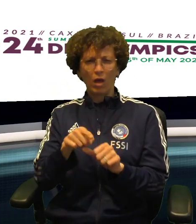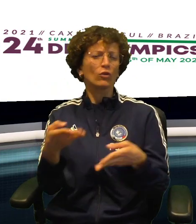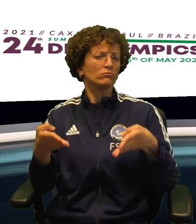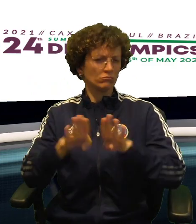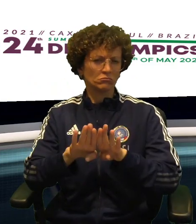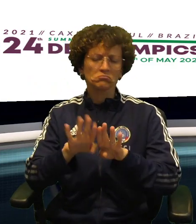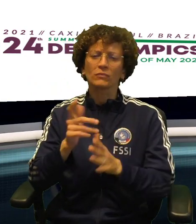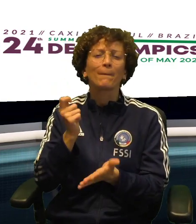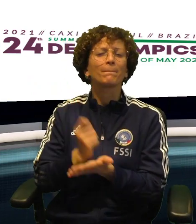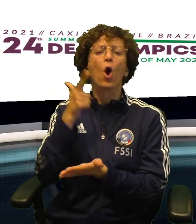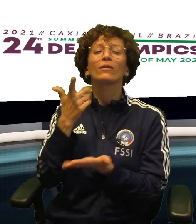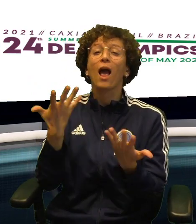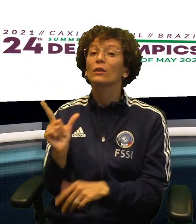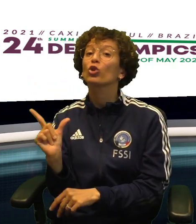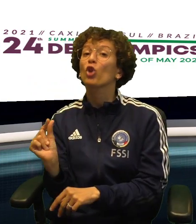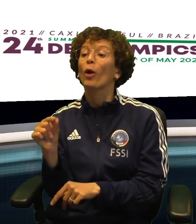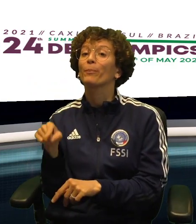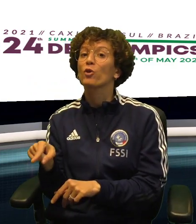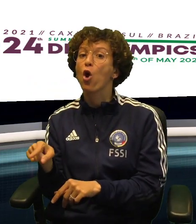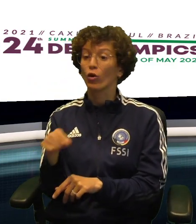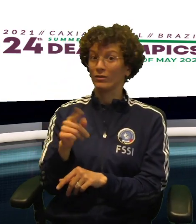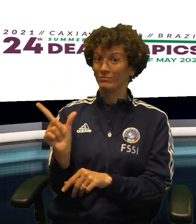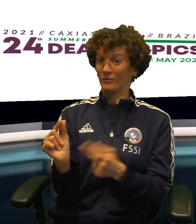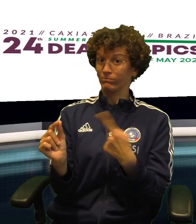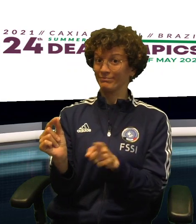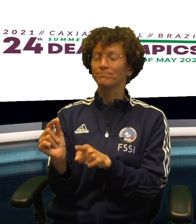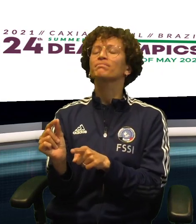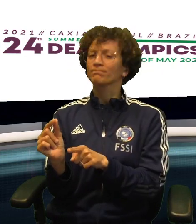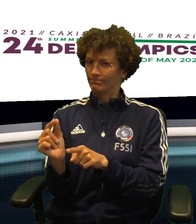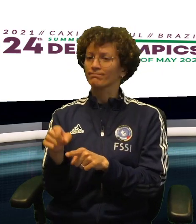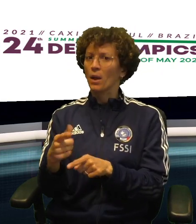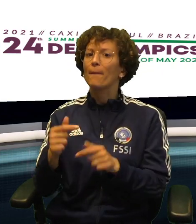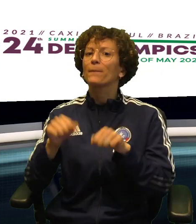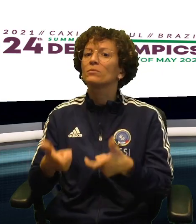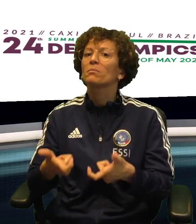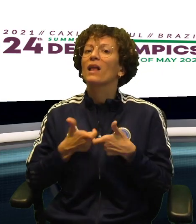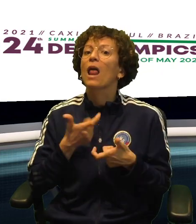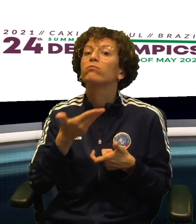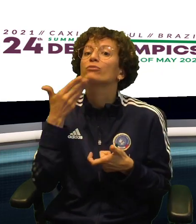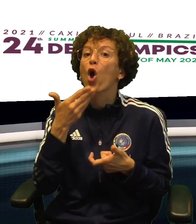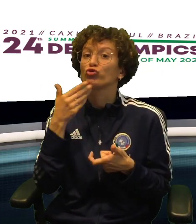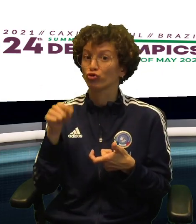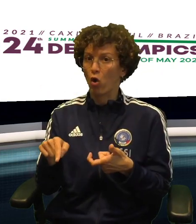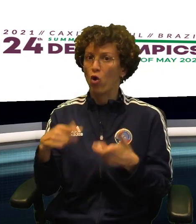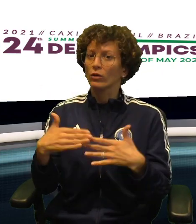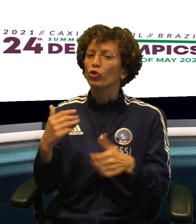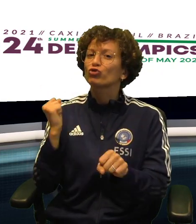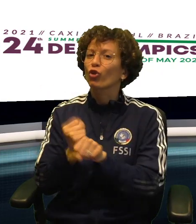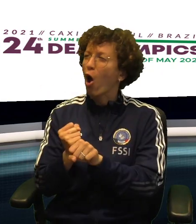E DOMANI CHIUDERA' IL TORNEO DI CONSOLAZIONE MA QUELLO CHE CONTA è CHE DOMANI, INSIEME,